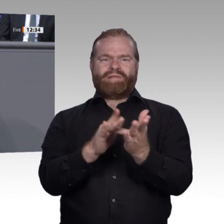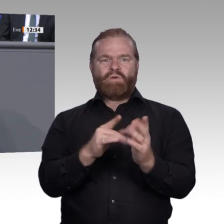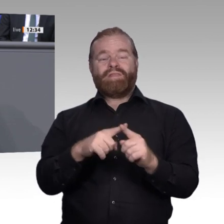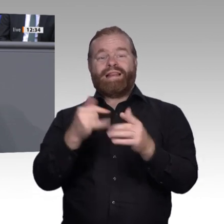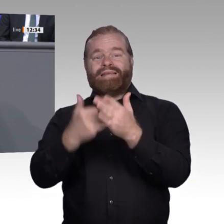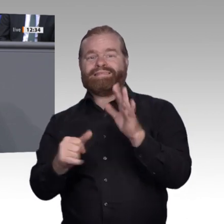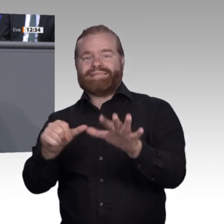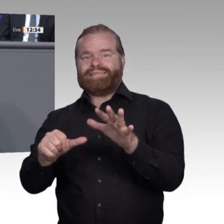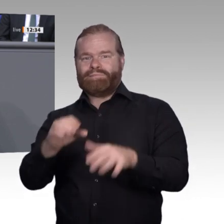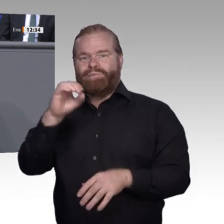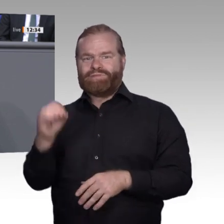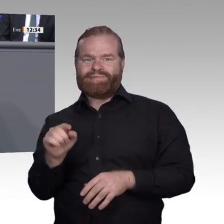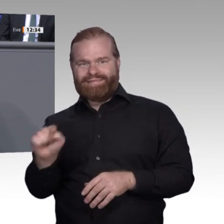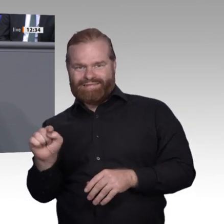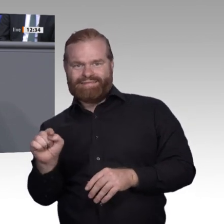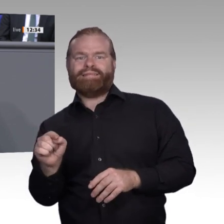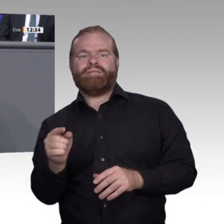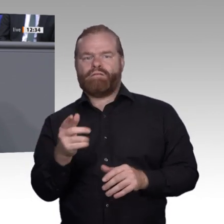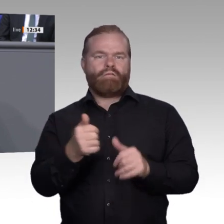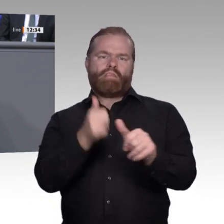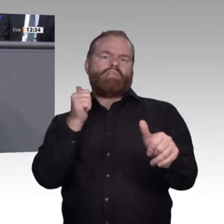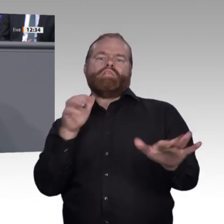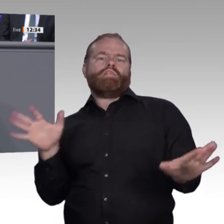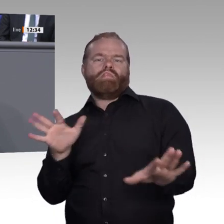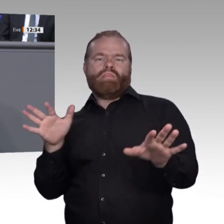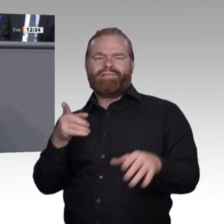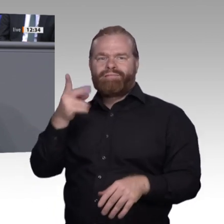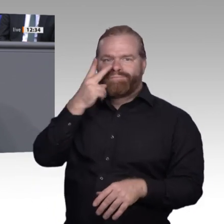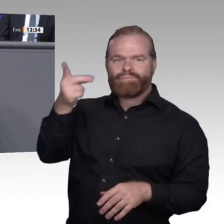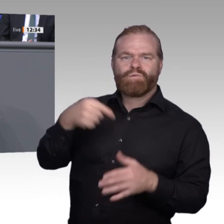Insgesamt bedeutet das, dass wir als Politik an dieser Stelle versuchen müssen, die